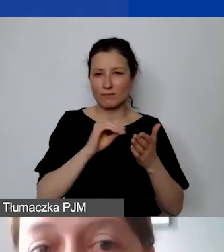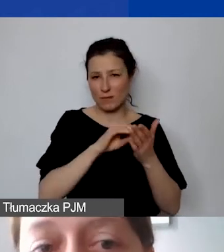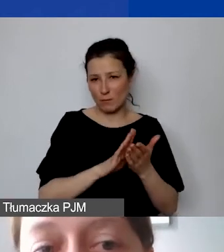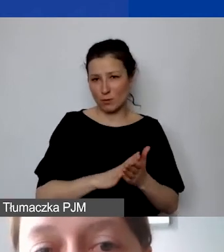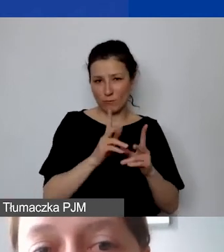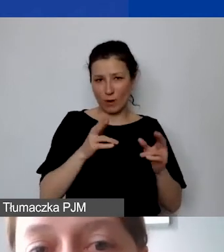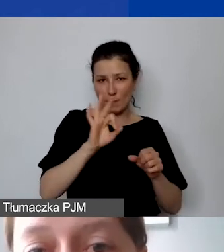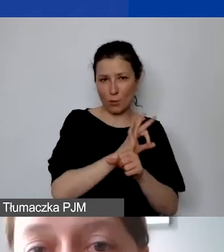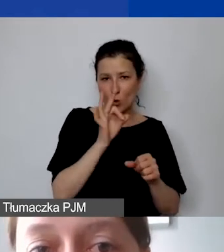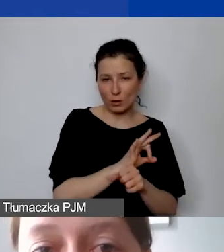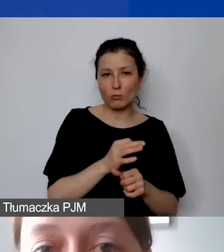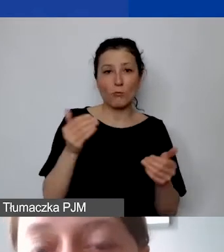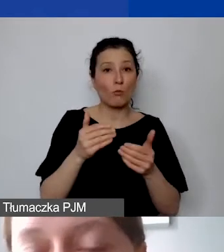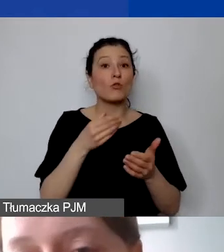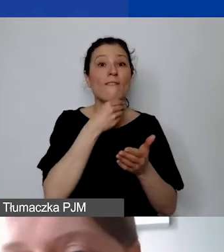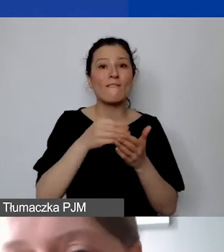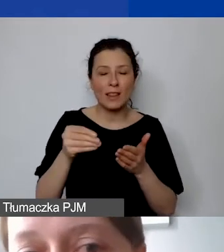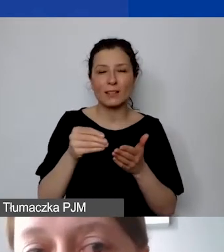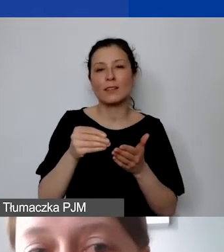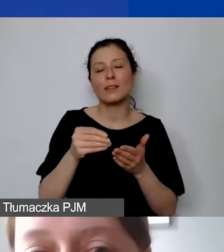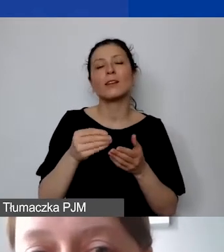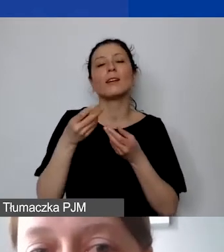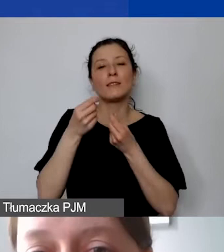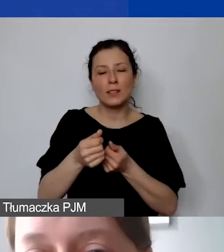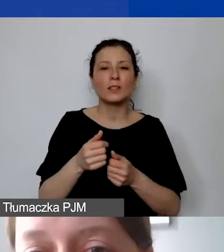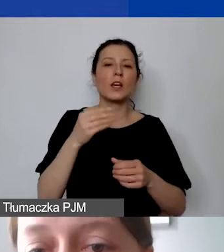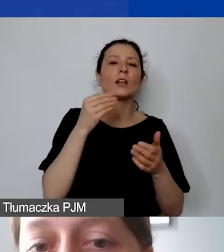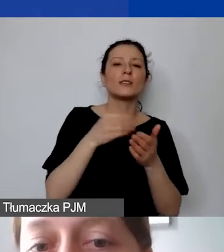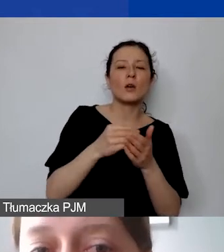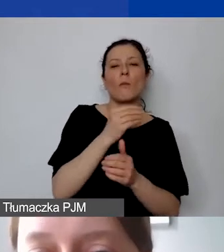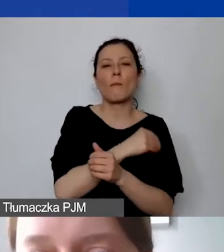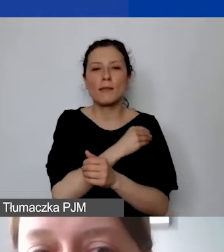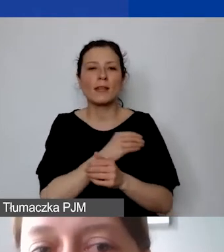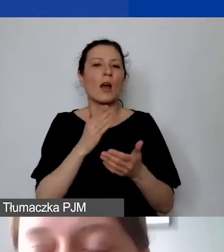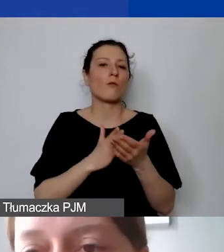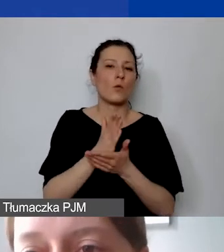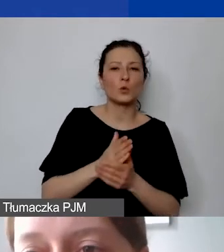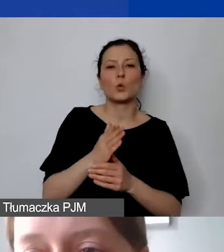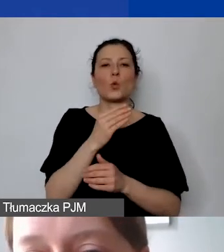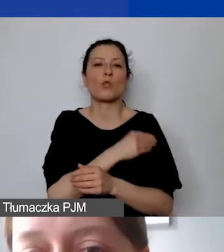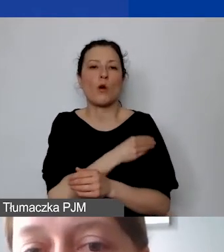mogą państwo sfinansować również zakupy materiałów, towarów, usług, w tym koszty podwykonawstwa,